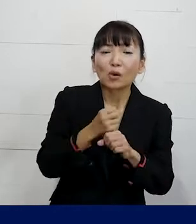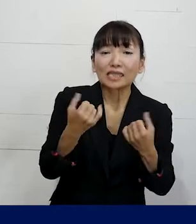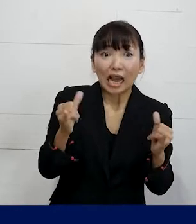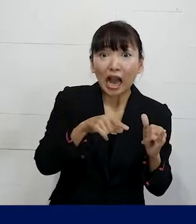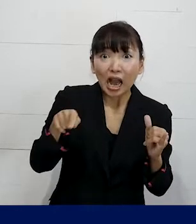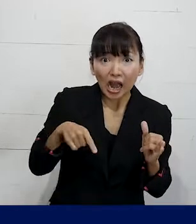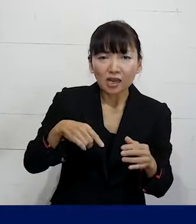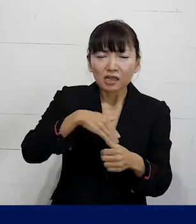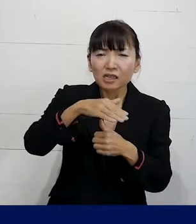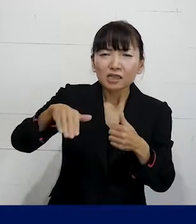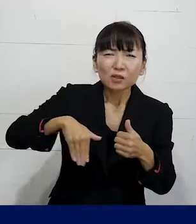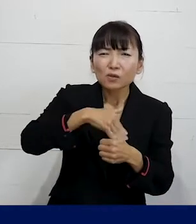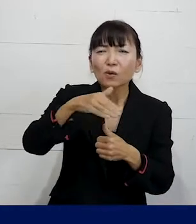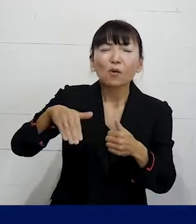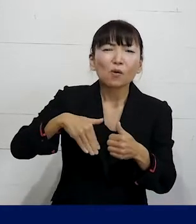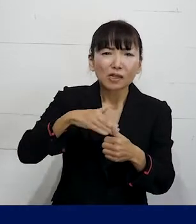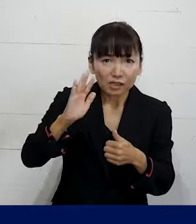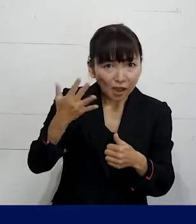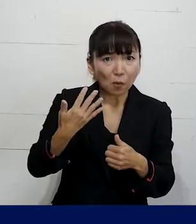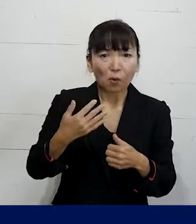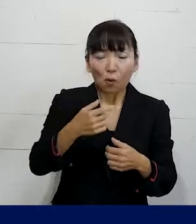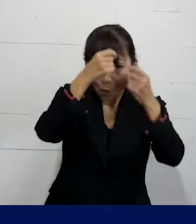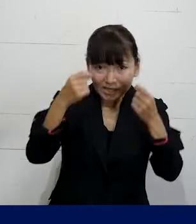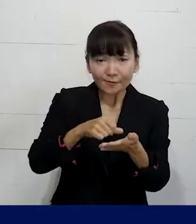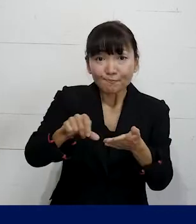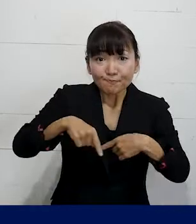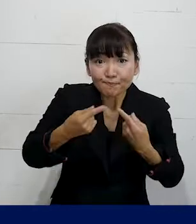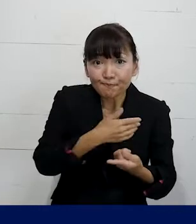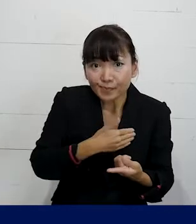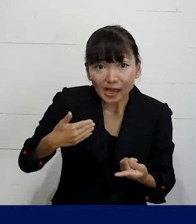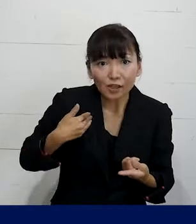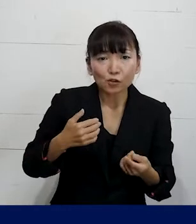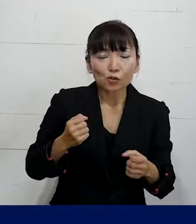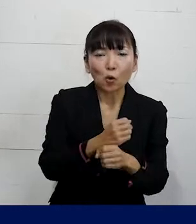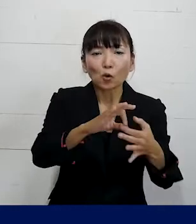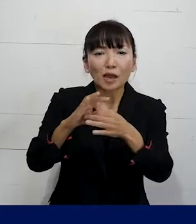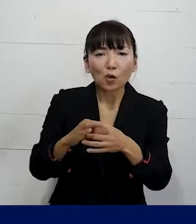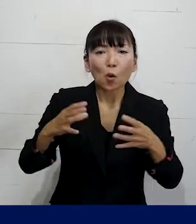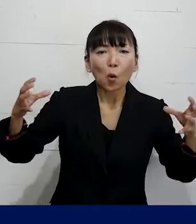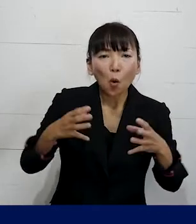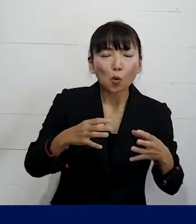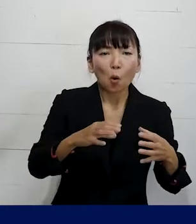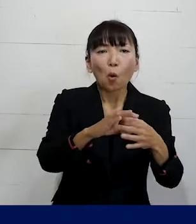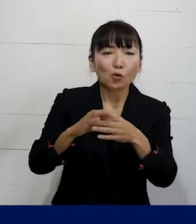一人で私たちのような個人加盟の労働組合 合同労組とかユニオンというふうに